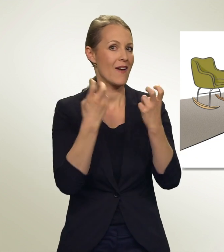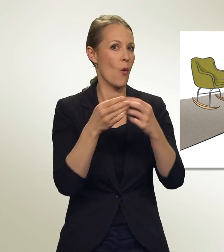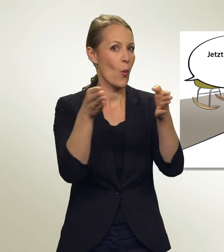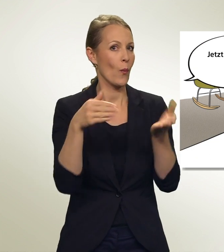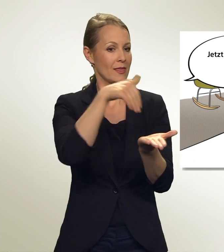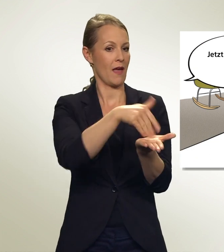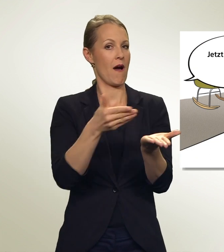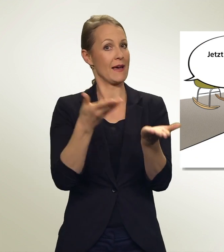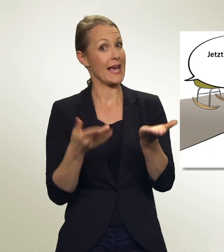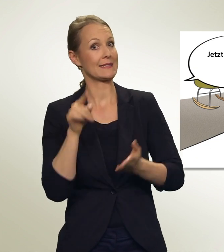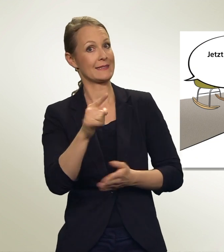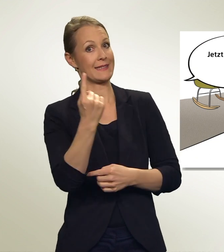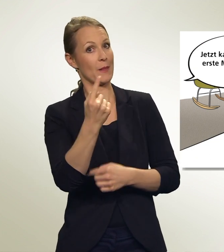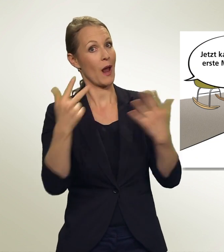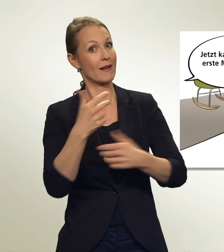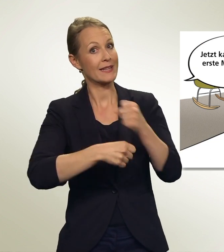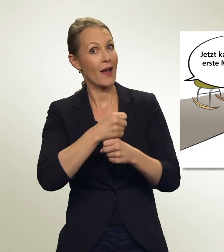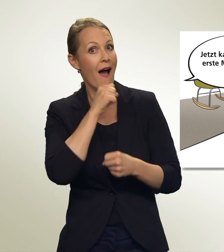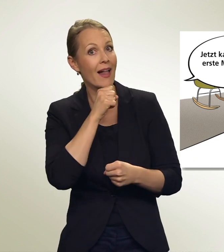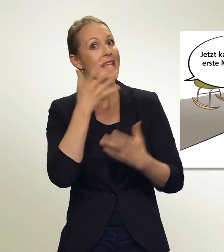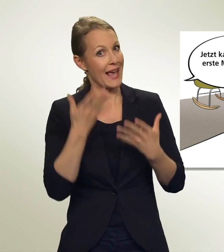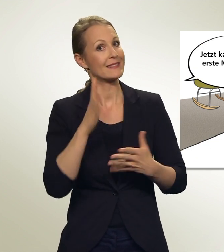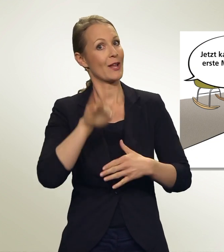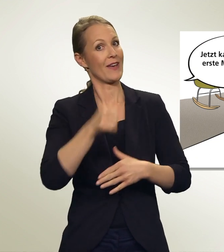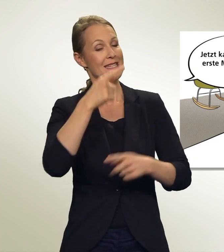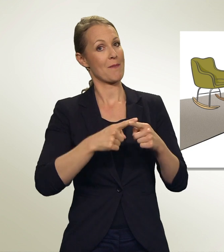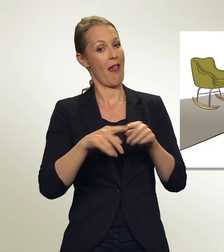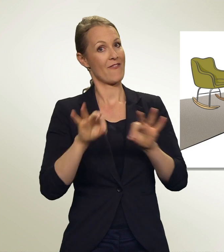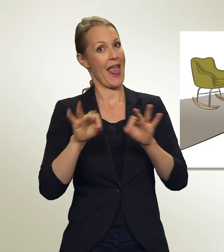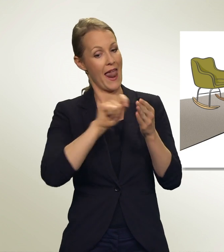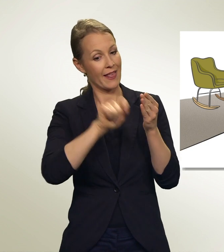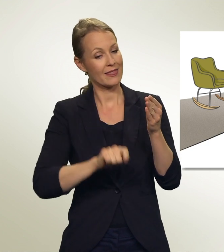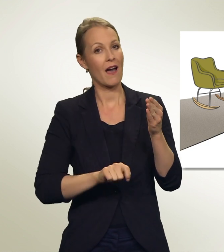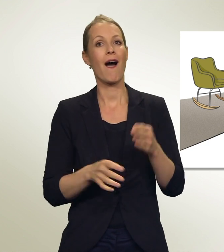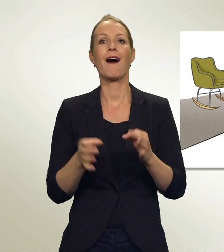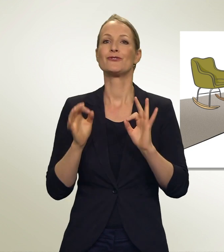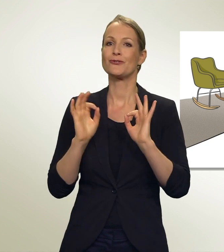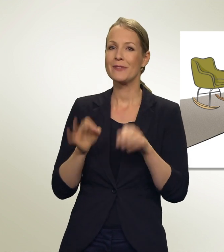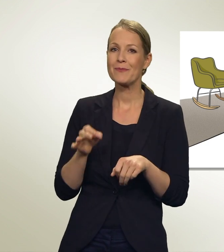Jetzt bist du 18-jährig. Jetzt kannst du das erste Mal wählen! Stimmt GROSSE SCHWESTER.